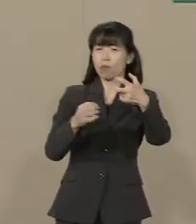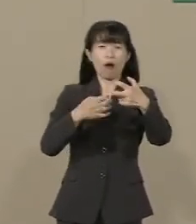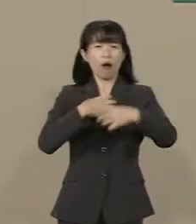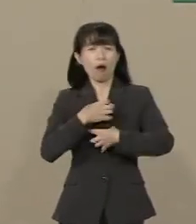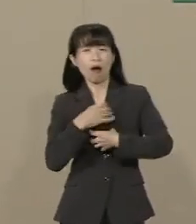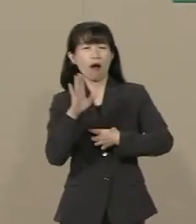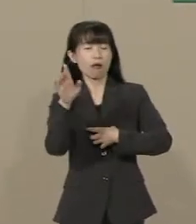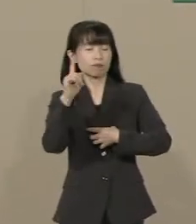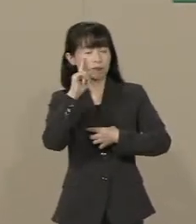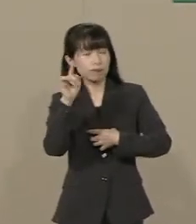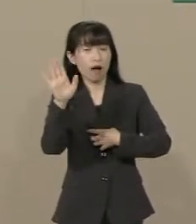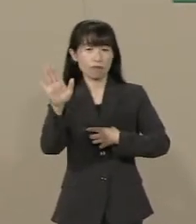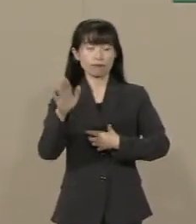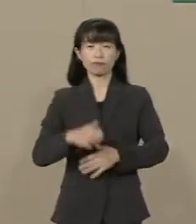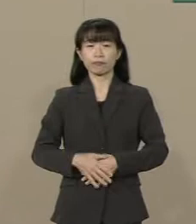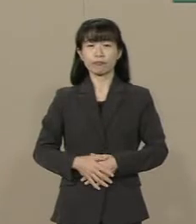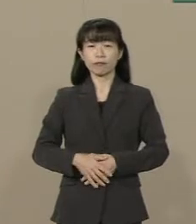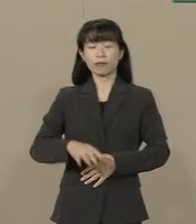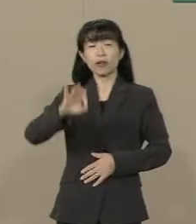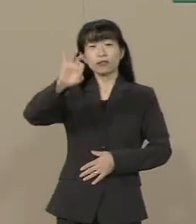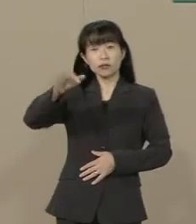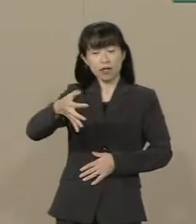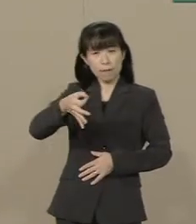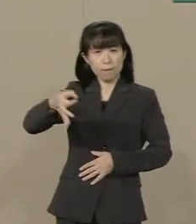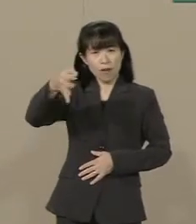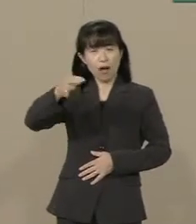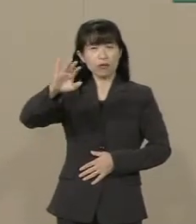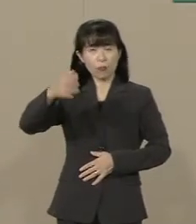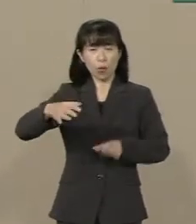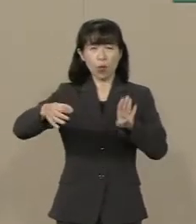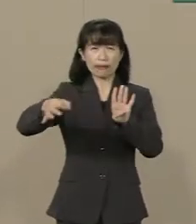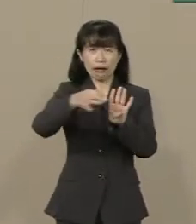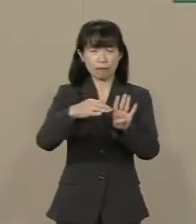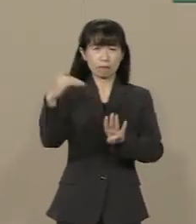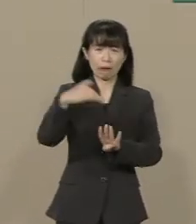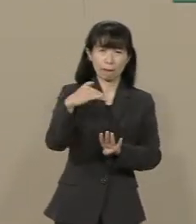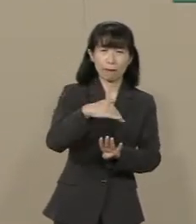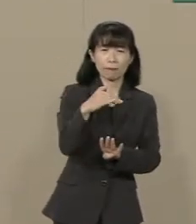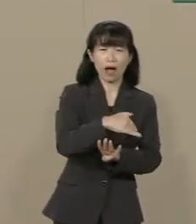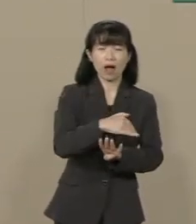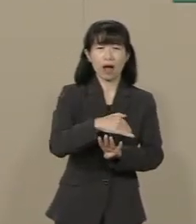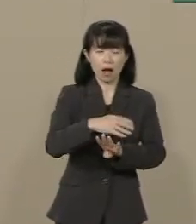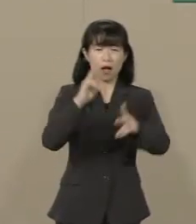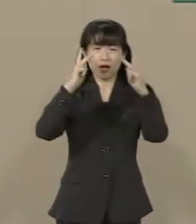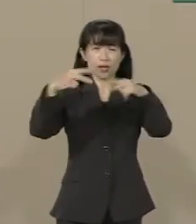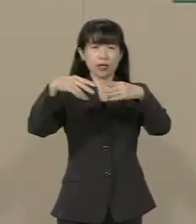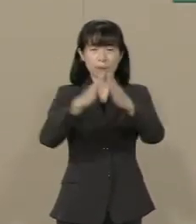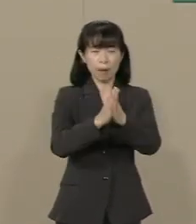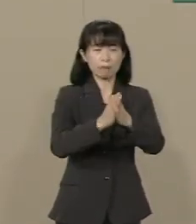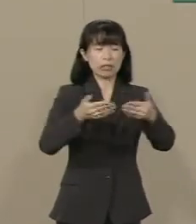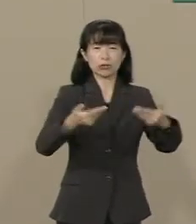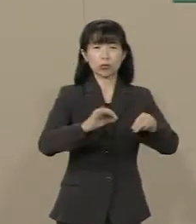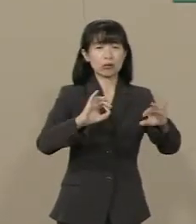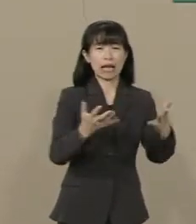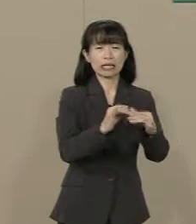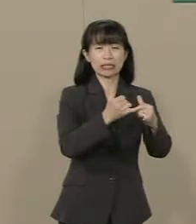結局 増税しても景気が悪くなって 今度 倒産や失業者が 増えてまいります それを救済するために